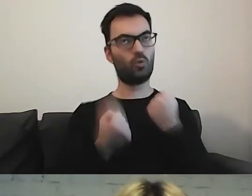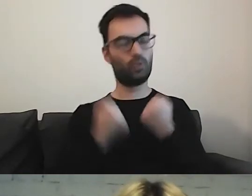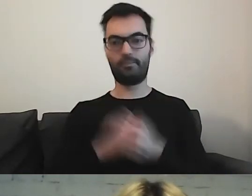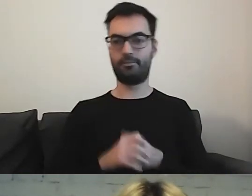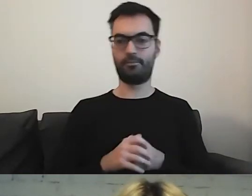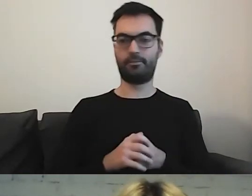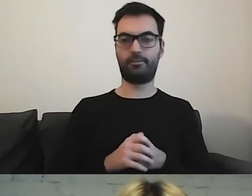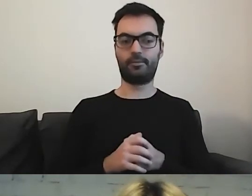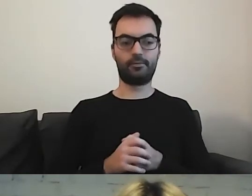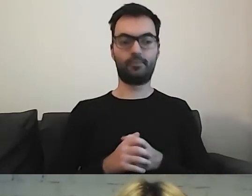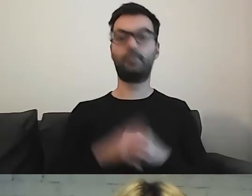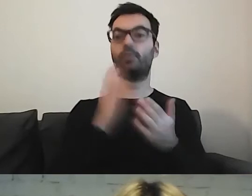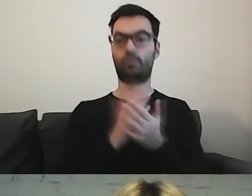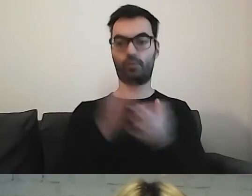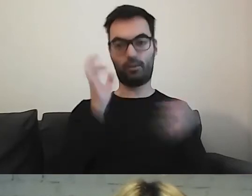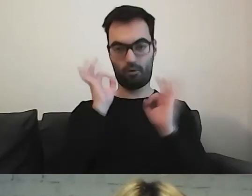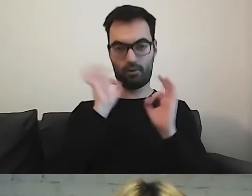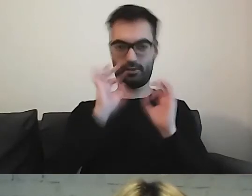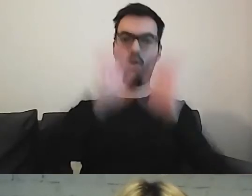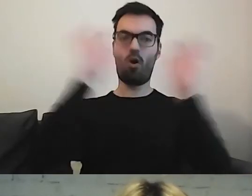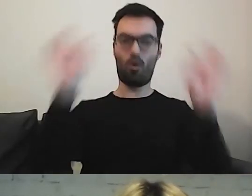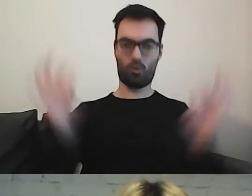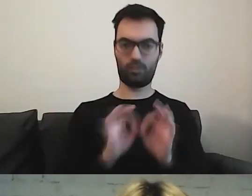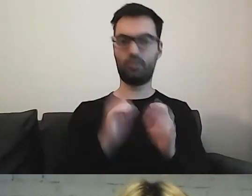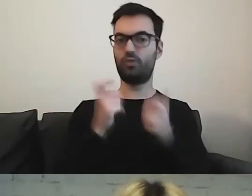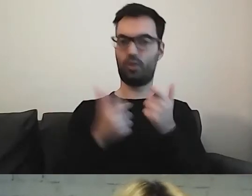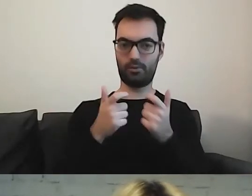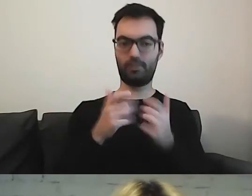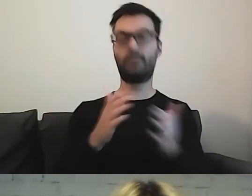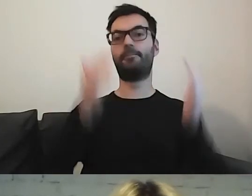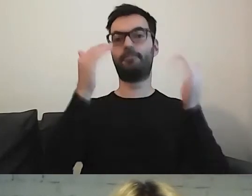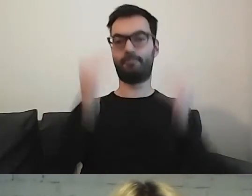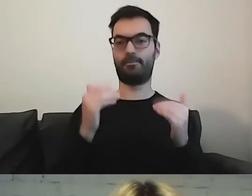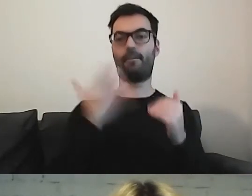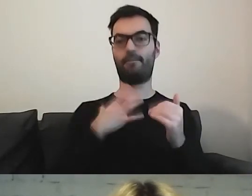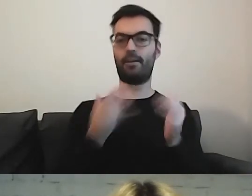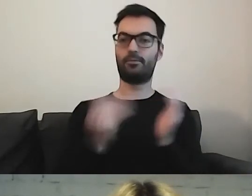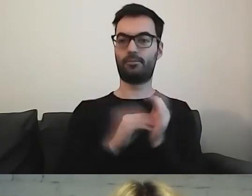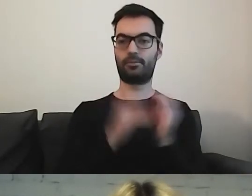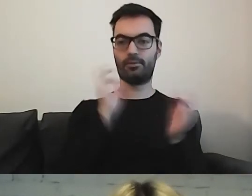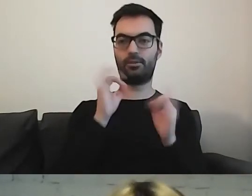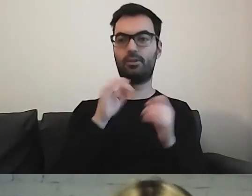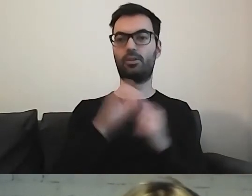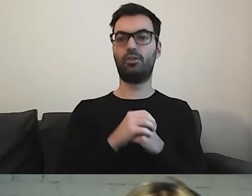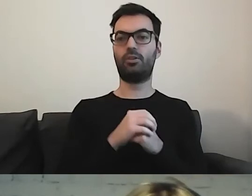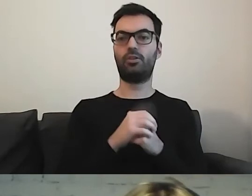Po informacji ogólnej, czym się zajmuje, warto również dać informację, co ja tu załatwię,